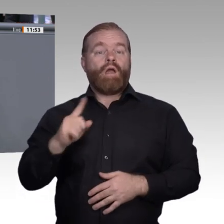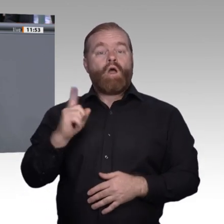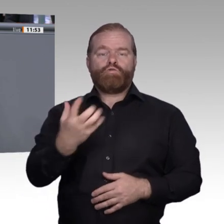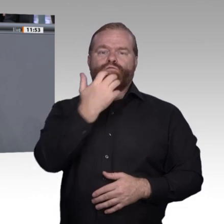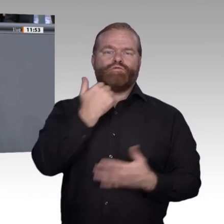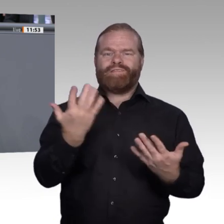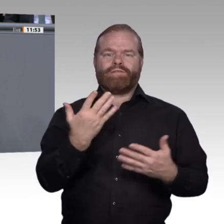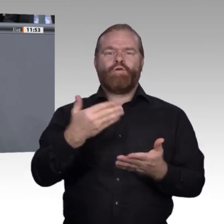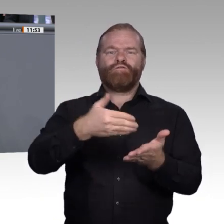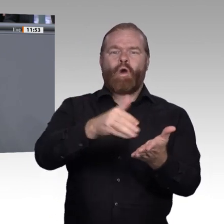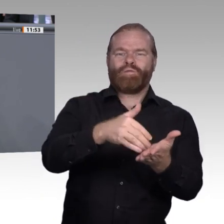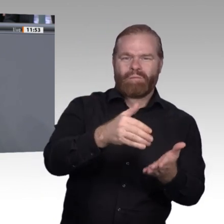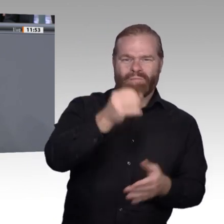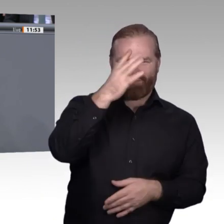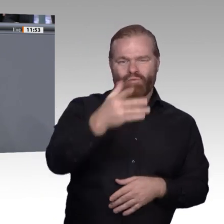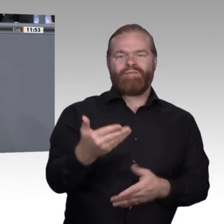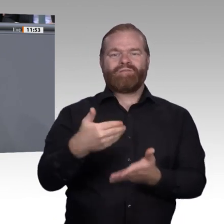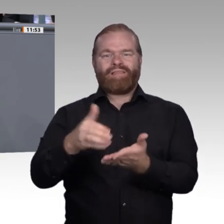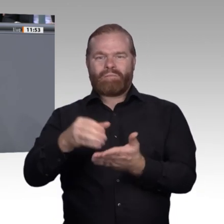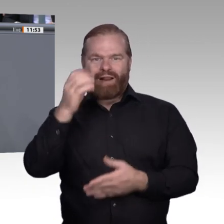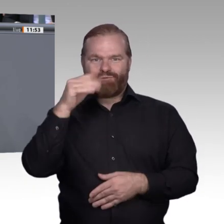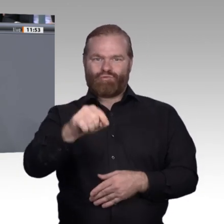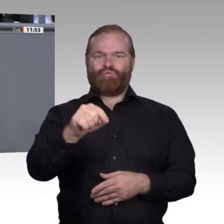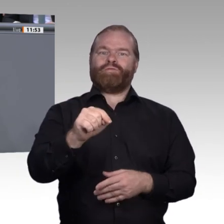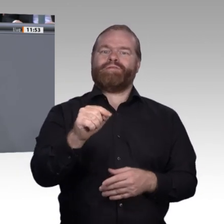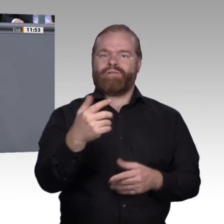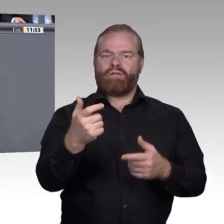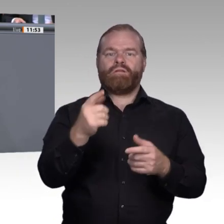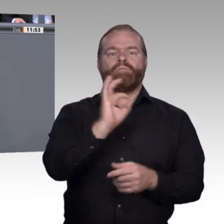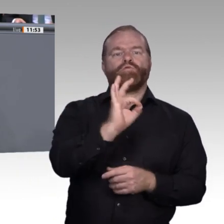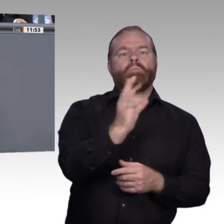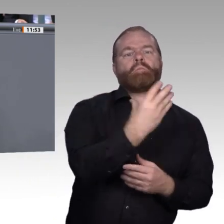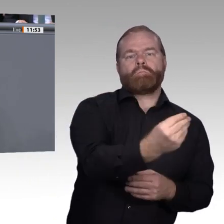Credit Points, die von der beruflichen Bildung und der universitären Ausbildung gegenseitig